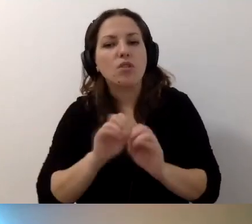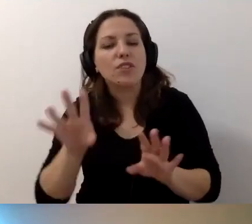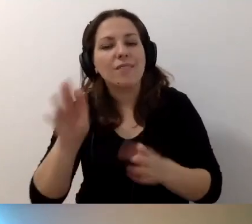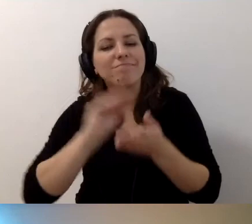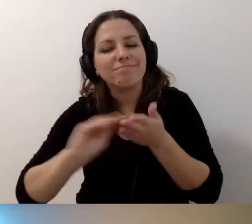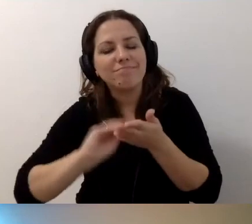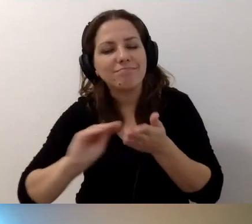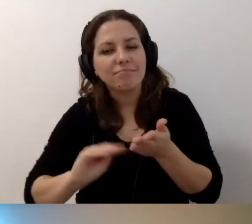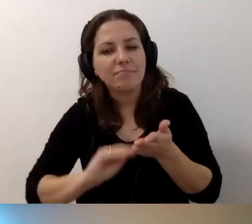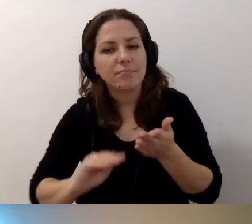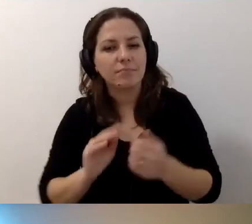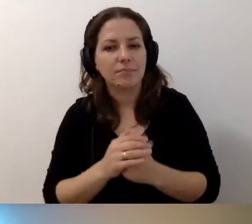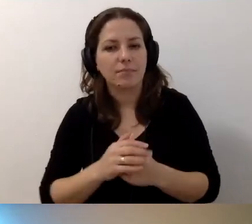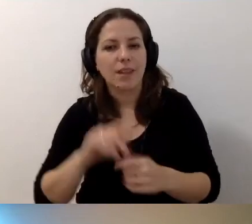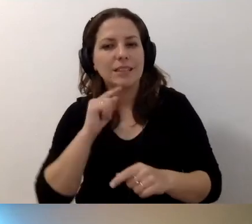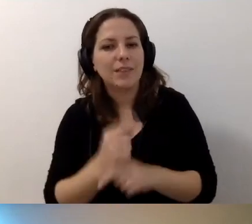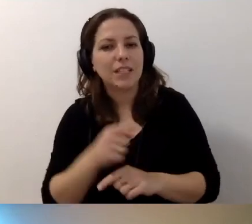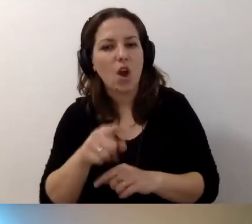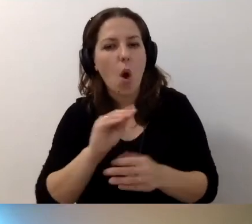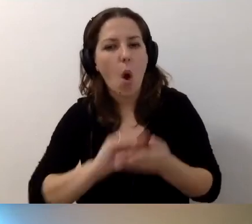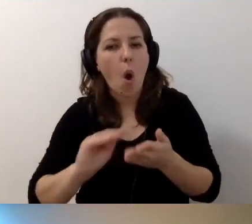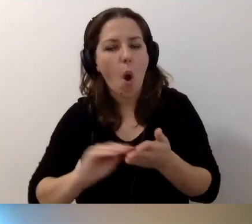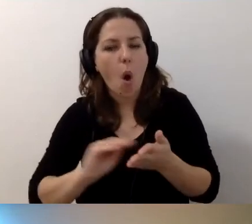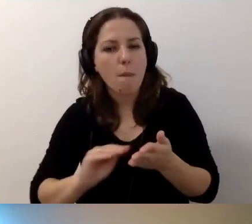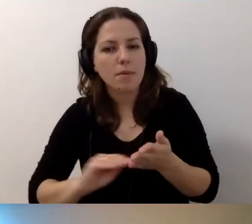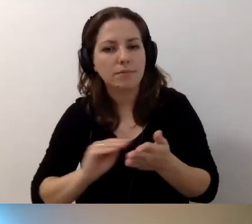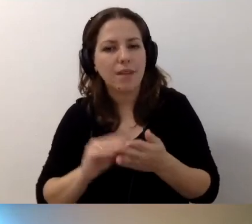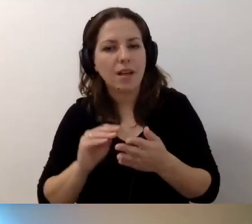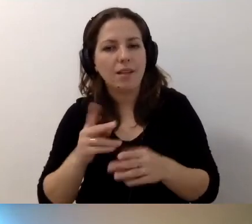Musi być stwierdzenie dostępu alternatywnego.